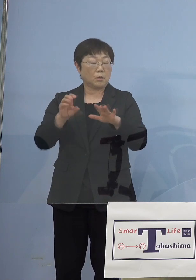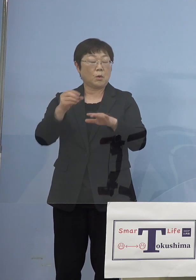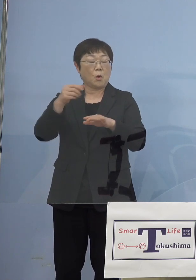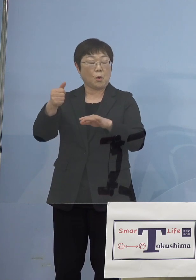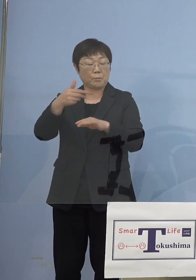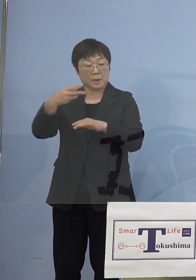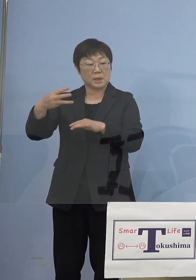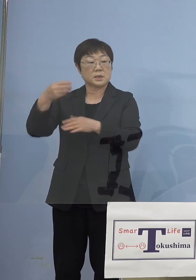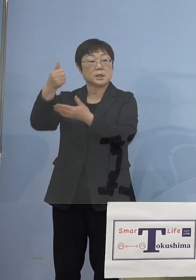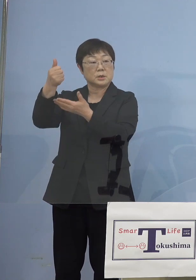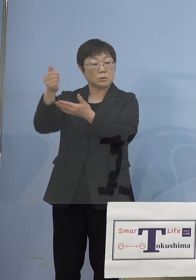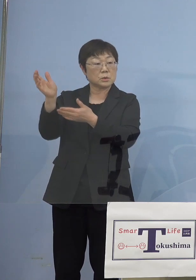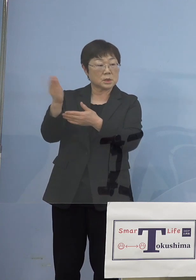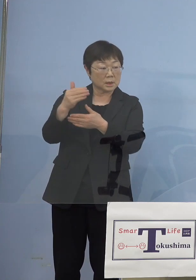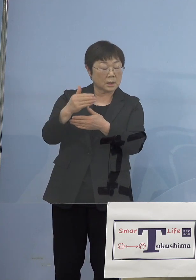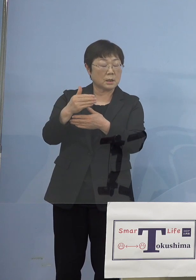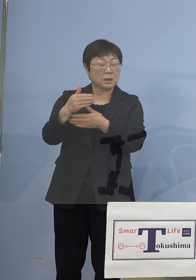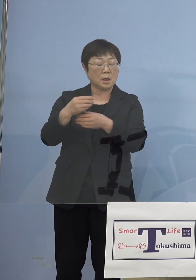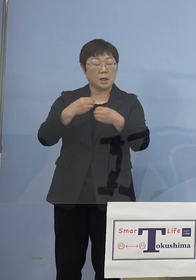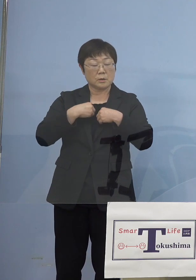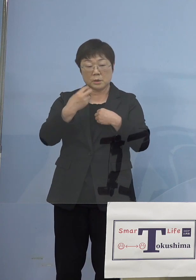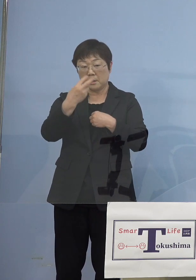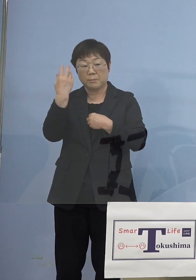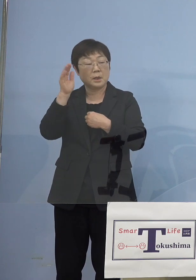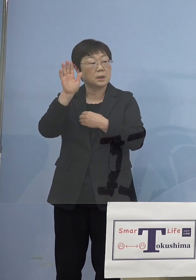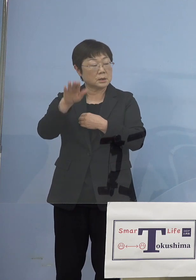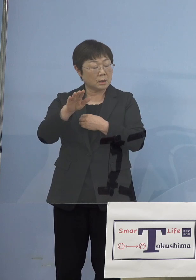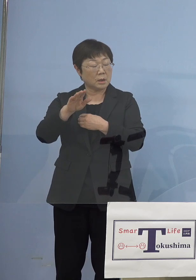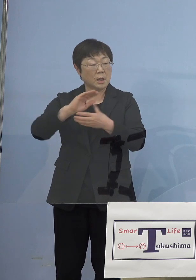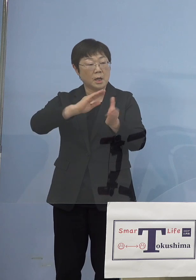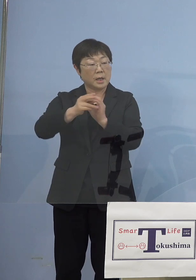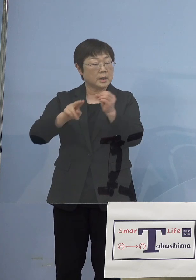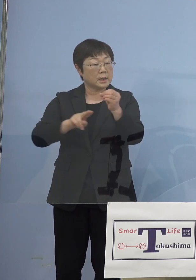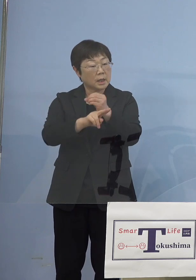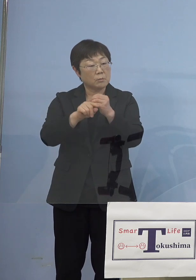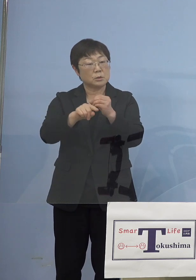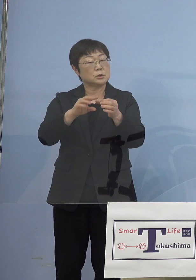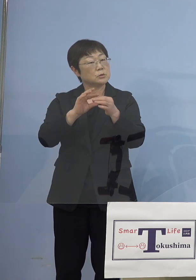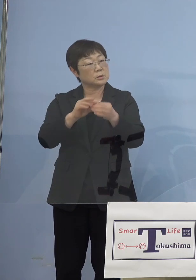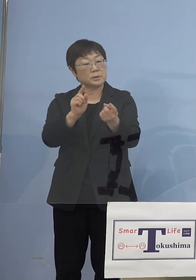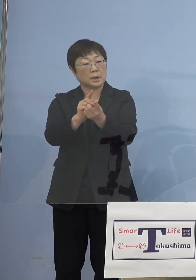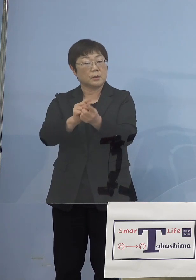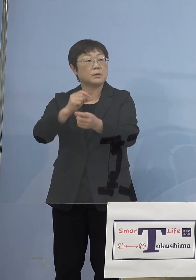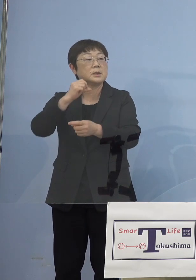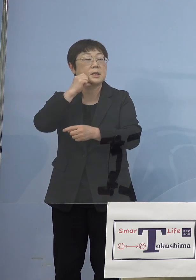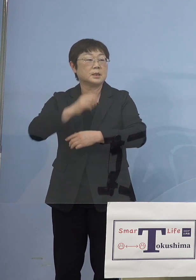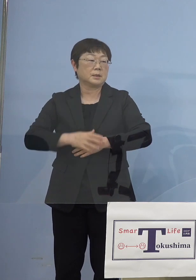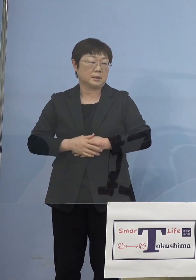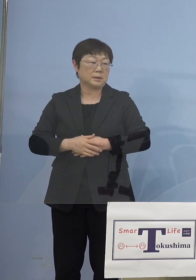陽性が出たというんじゃ、今回の変異株 やっぱり知事が言うみたいに